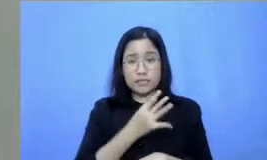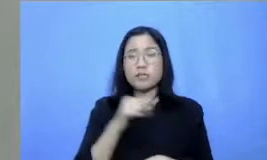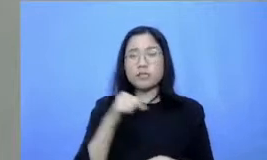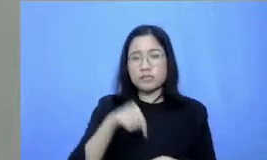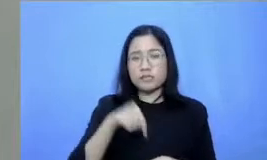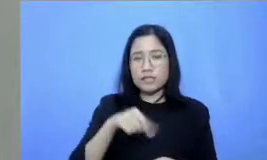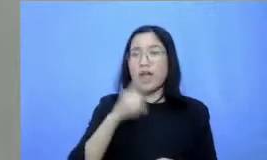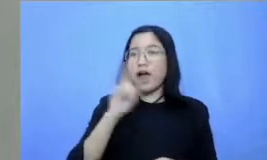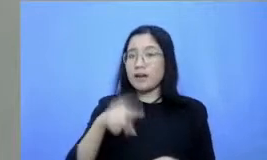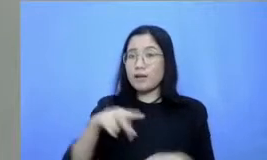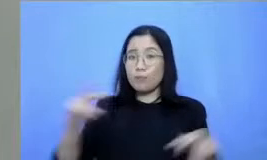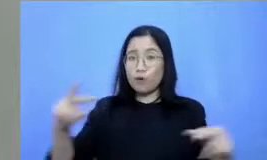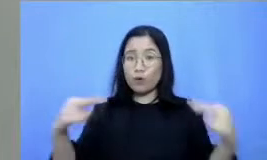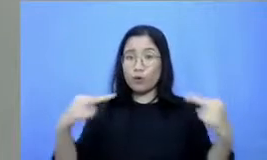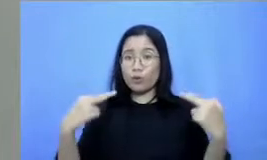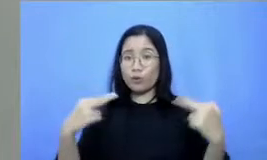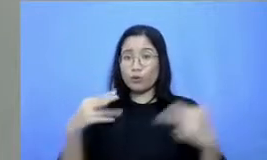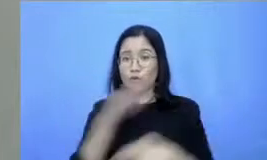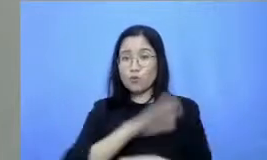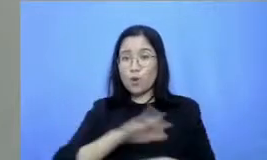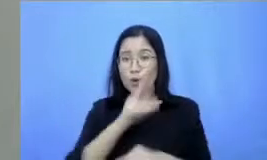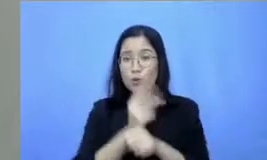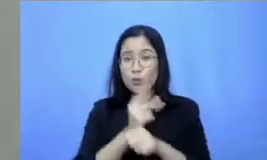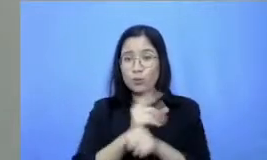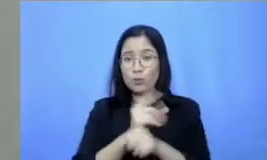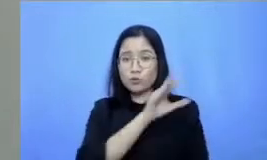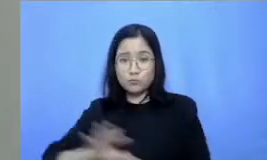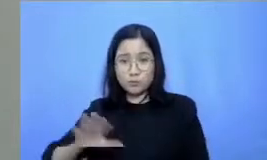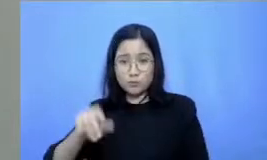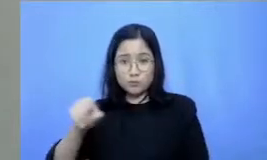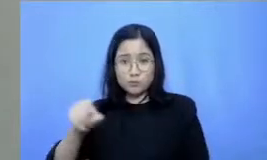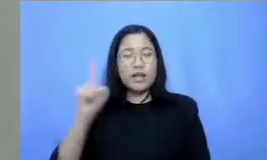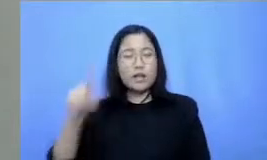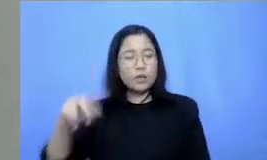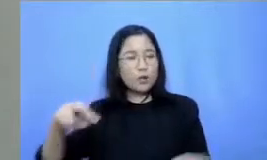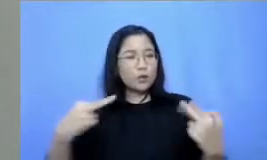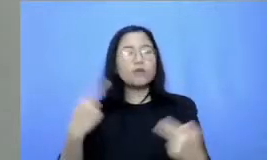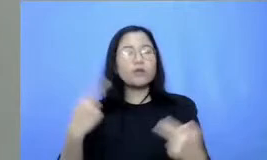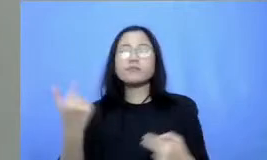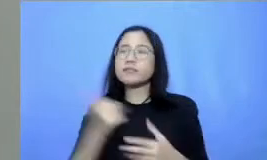ibu guru di seluruh Nusantara Jadi boleh ya Bu Ibu perkenalkan diri dulu sekaligus langsung